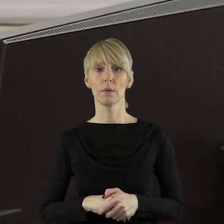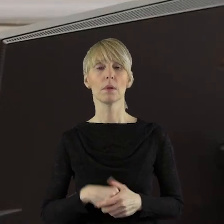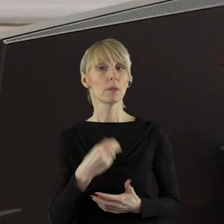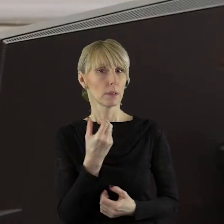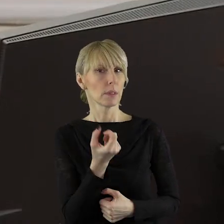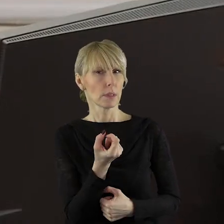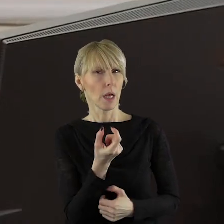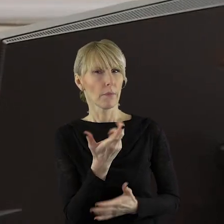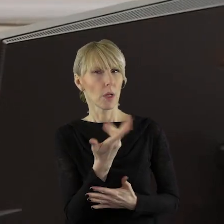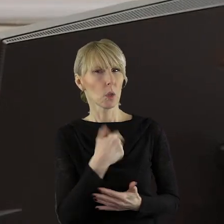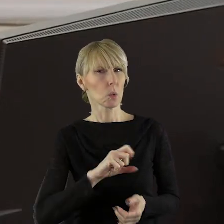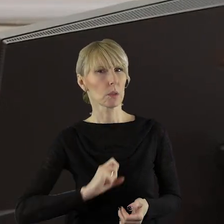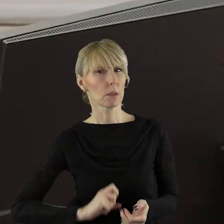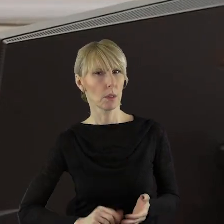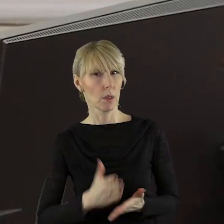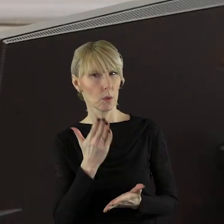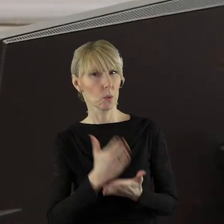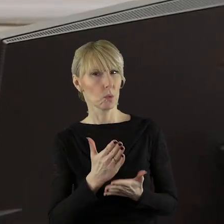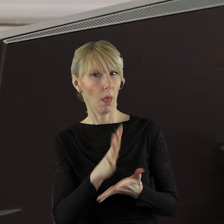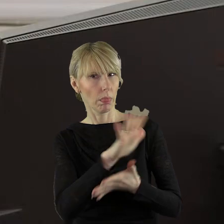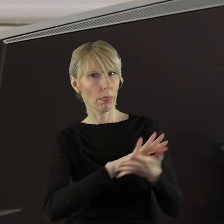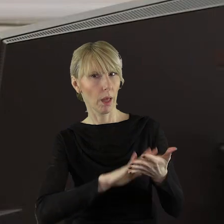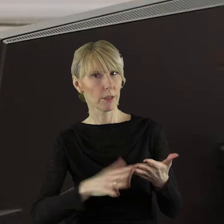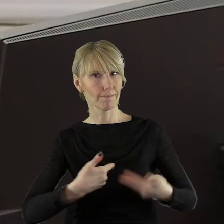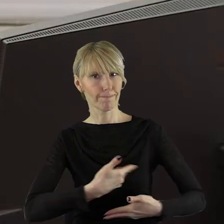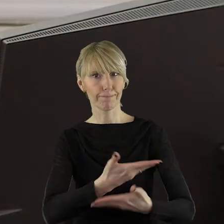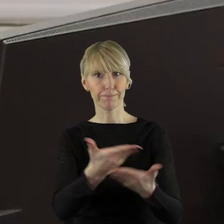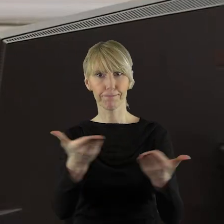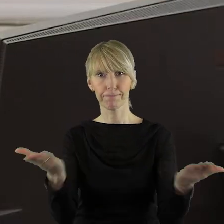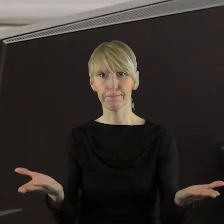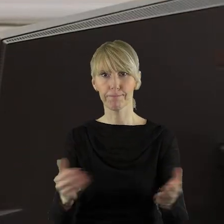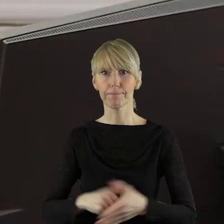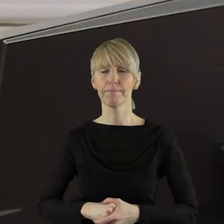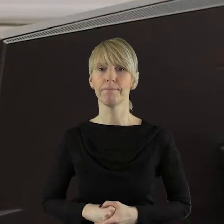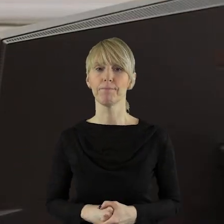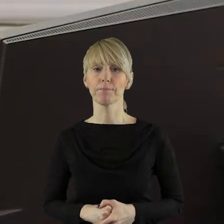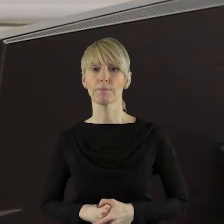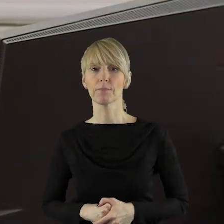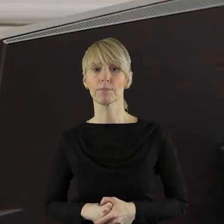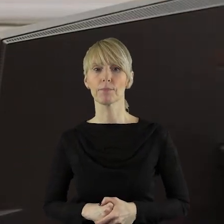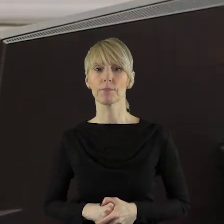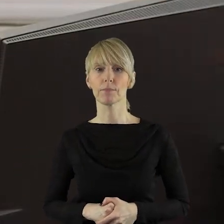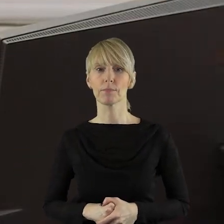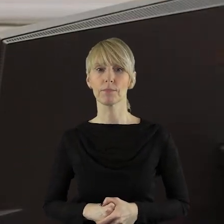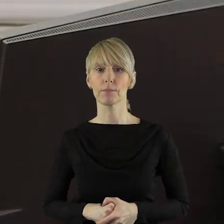Zaraz kancelaria państwu przekaże treść. Panie dyrektorze...